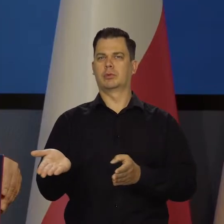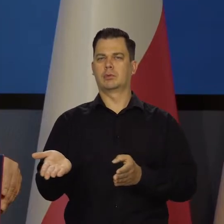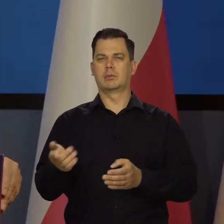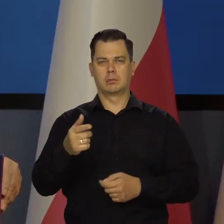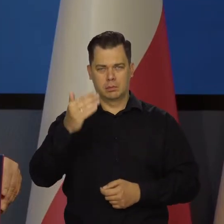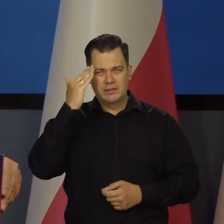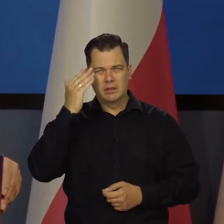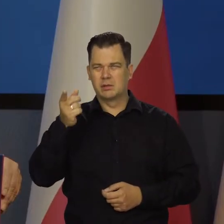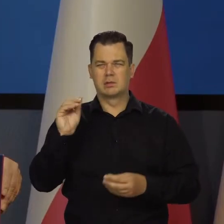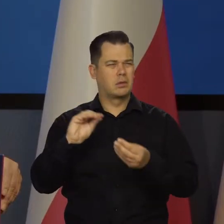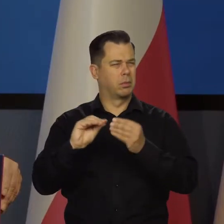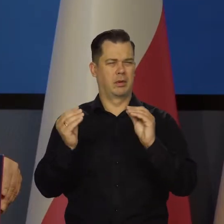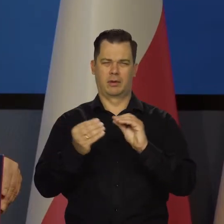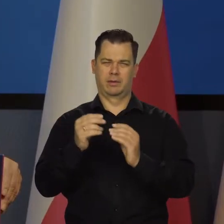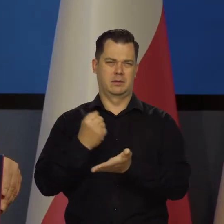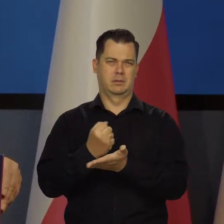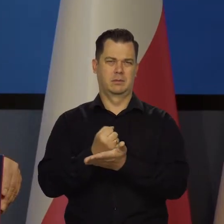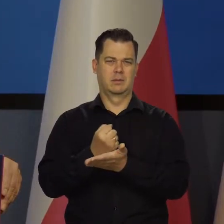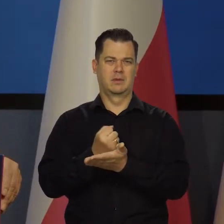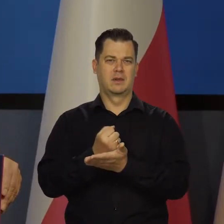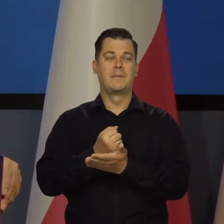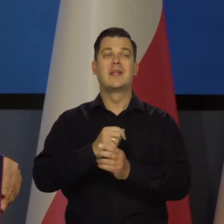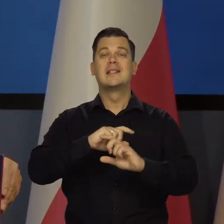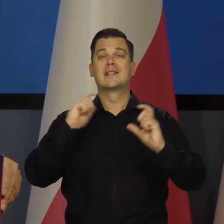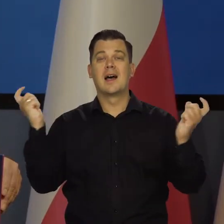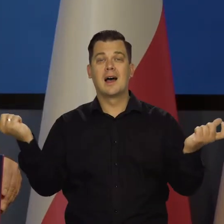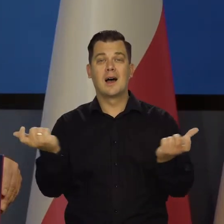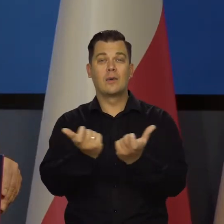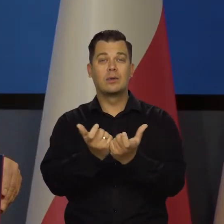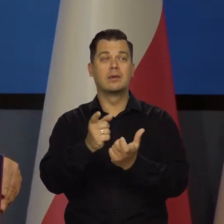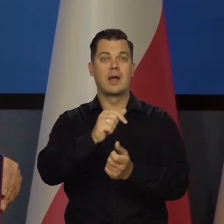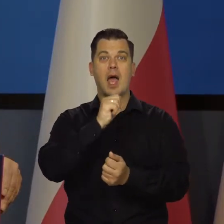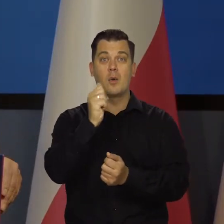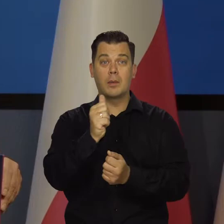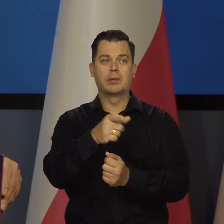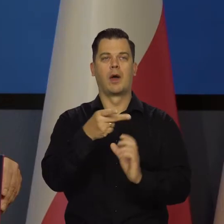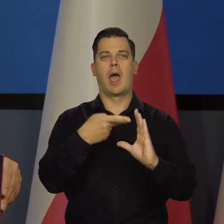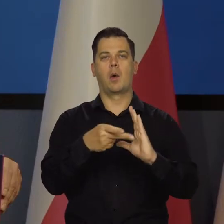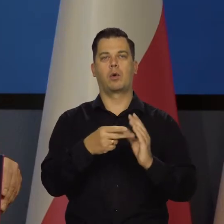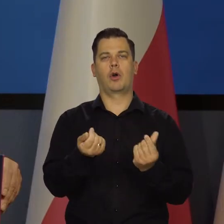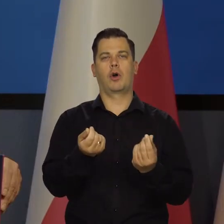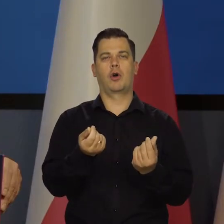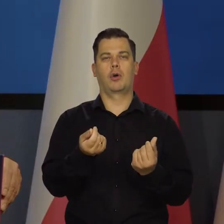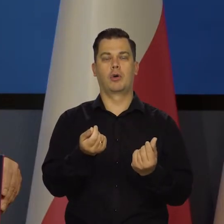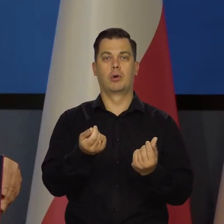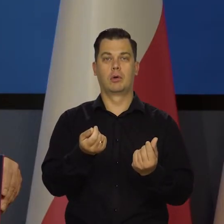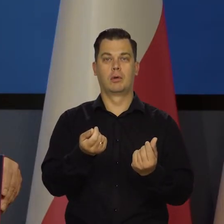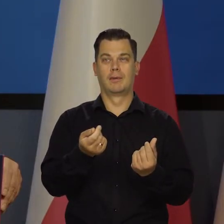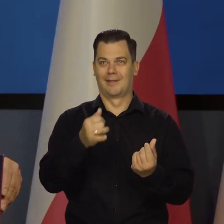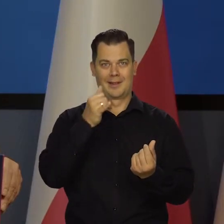no bo to jest skomplikowane. To wszystkie kraje strefy euro, każdy prawie ma inną sytuację. Nie można podnosić szybko stóp,